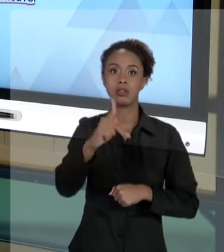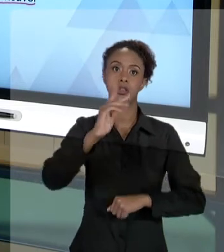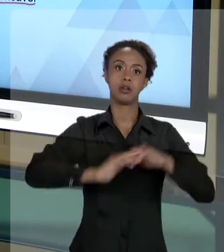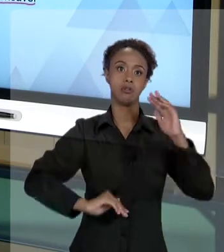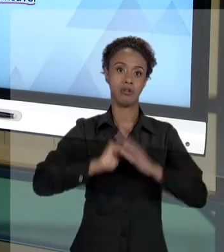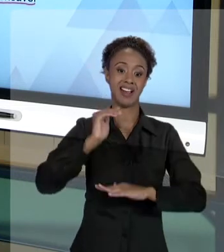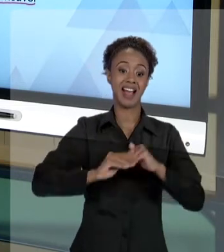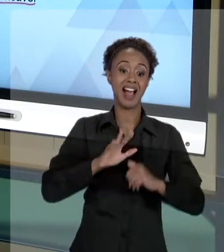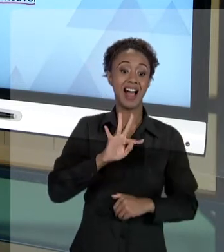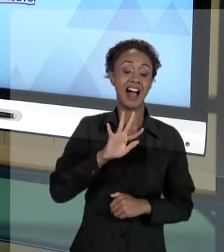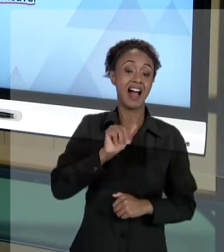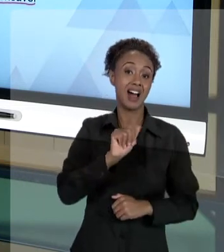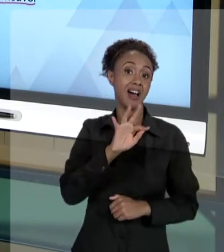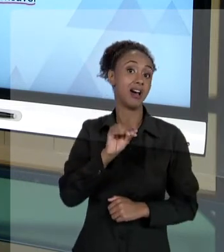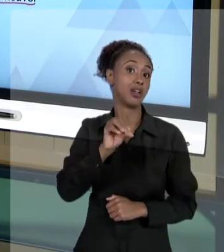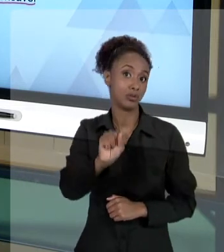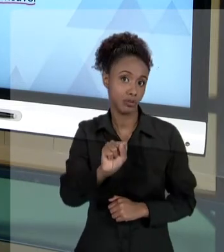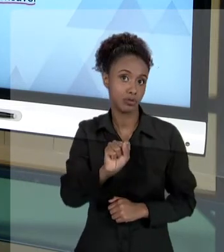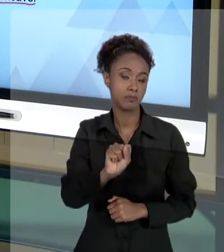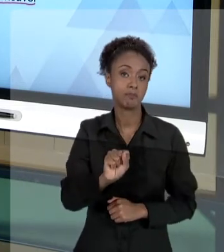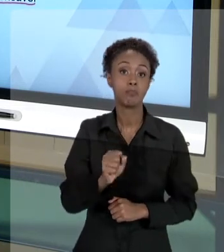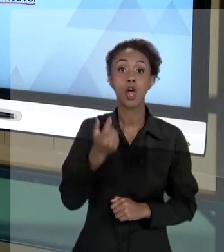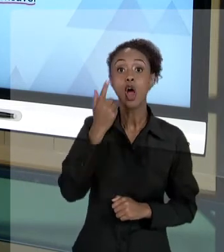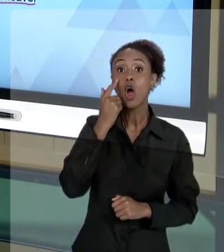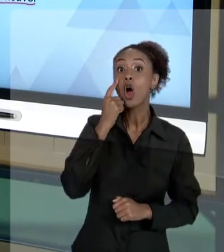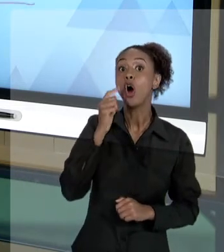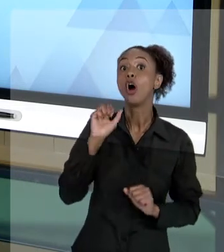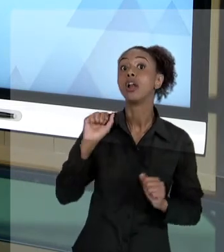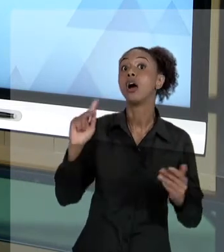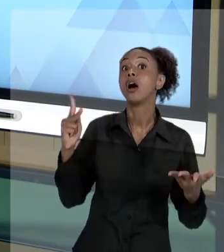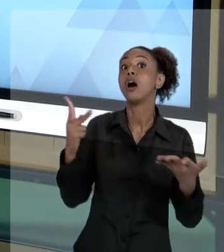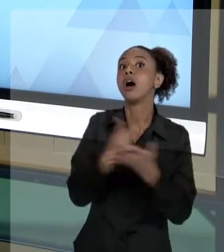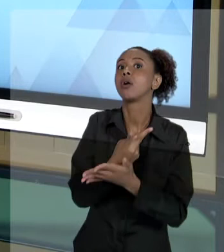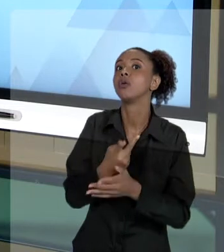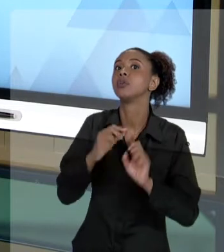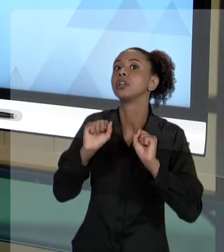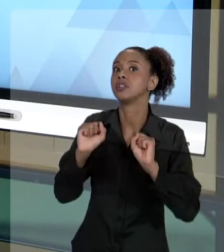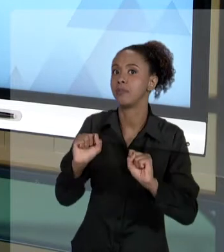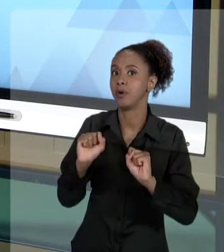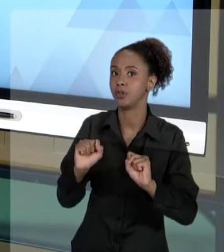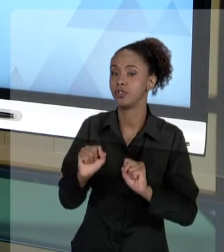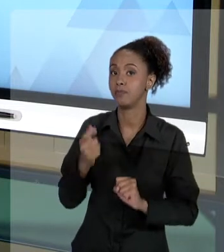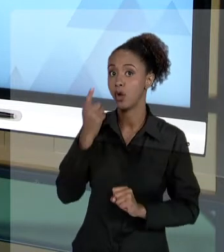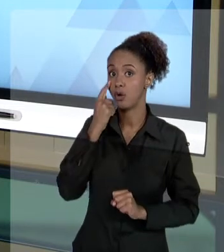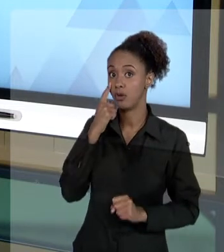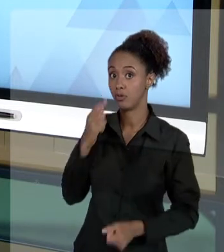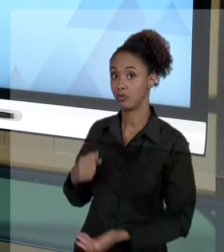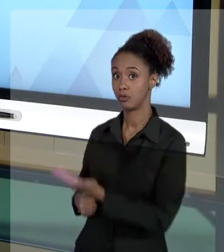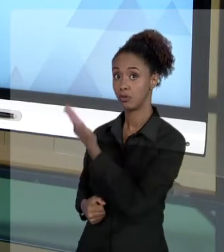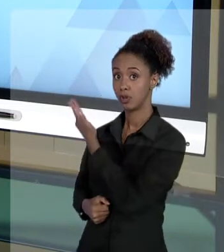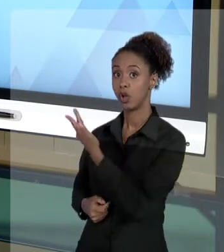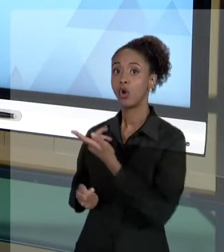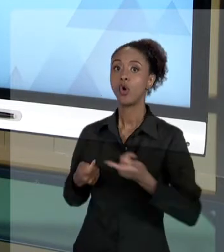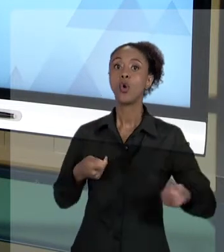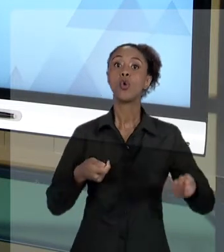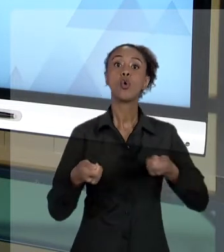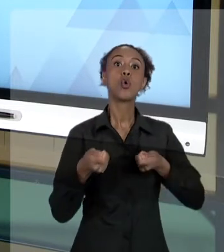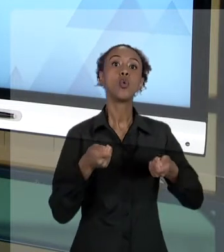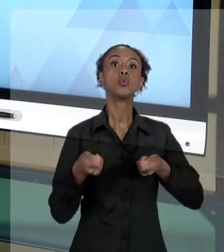NO TRATO DA ADMINISTRAÇÃO PÚBLICA. ELA FALA DO CONTROLE JURISDICIONAL DA ADMINISTRAÇÃO PÚBLICA.